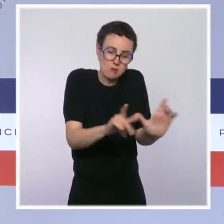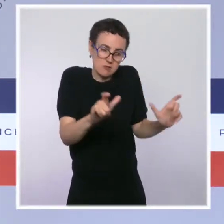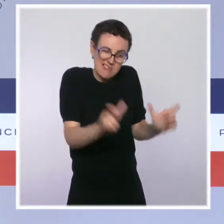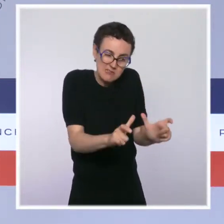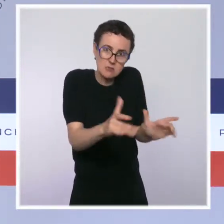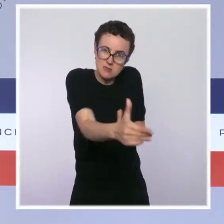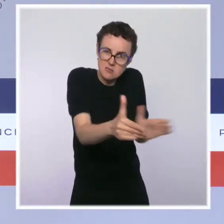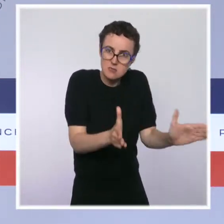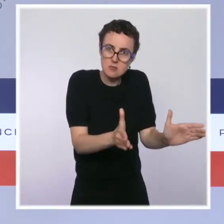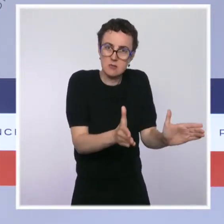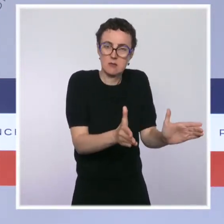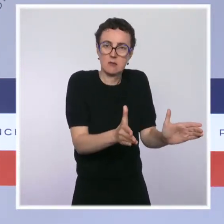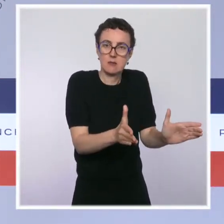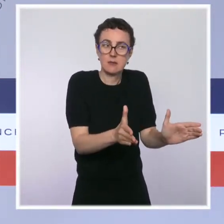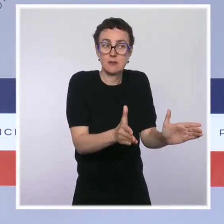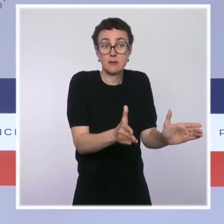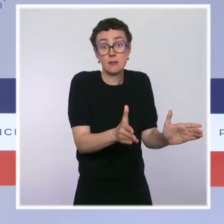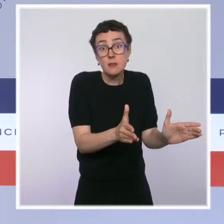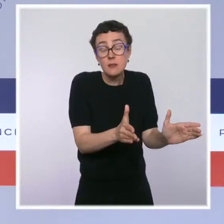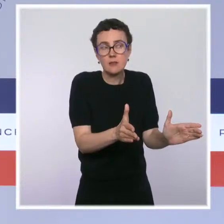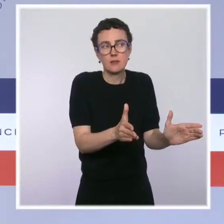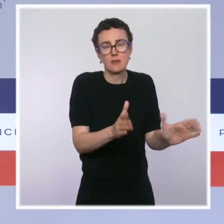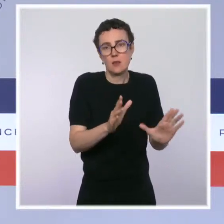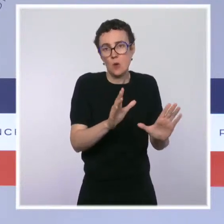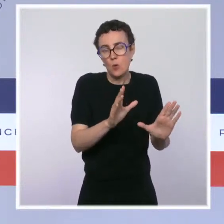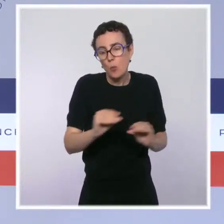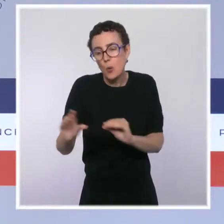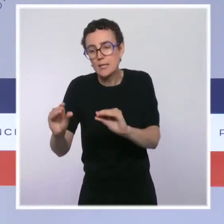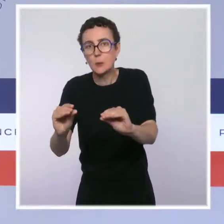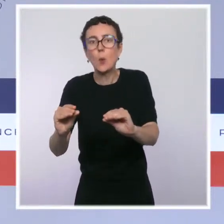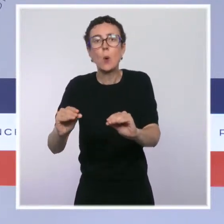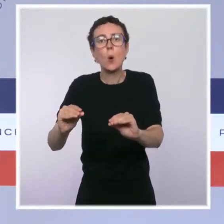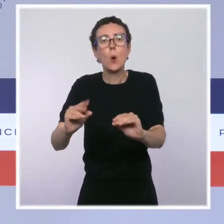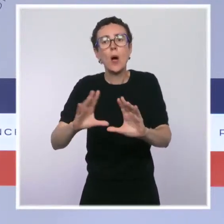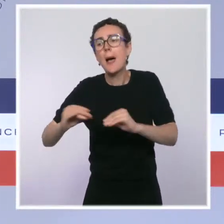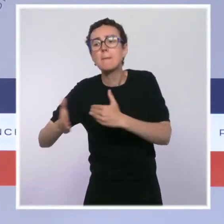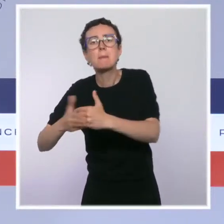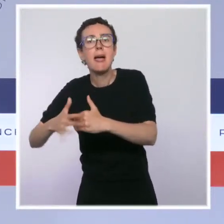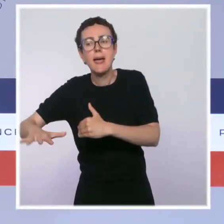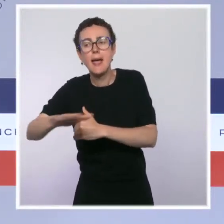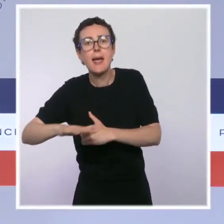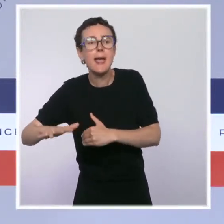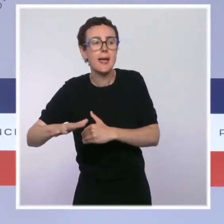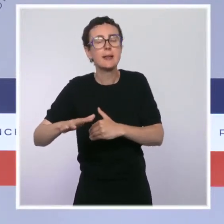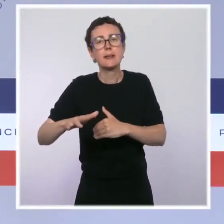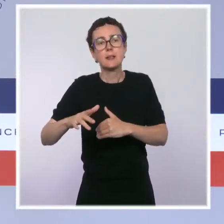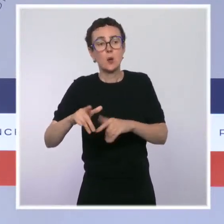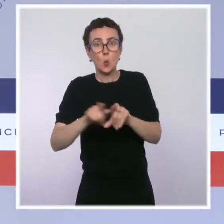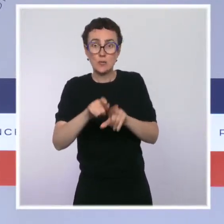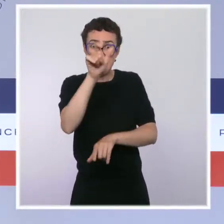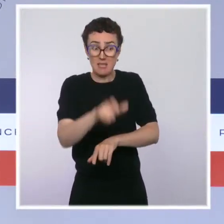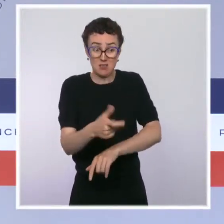très difficile pour les toxicomanes, pour les riverains, que nous constatons dans le Nord-Est parisien, nous avons une volonté qui est claire,